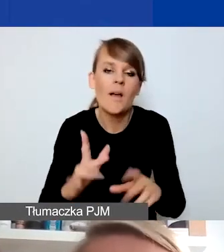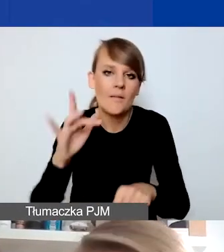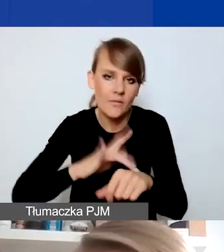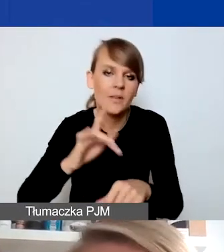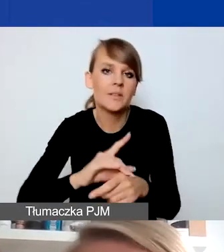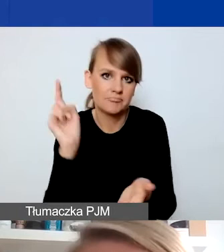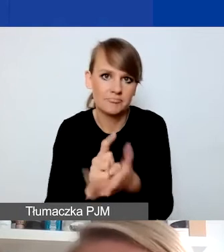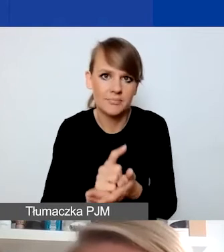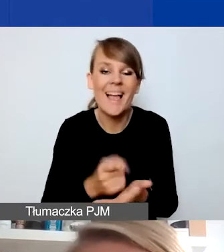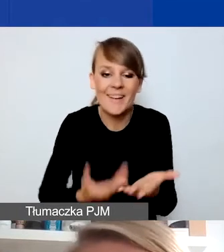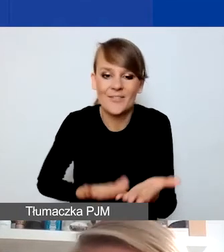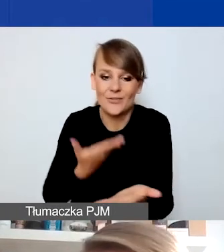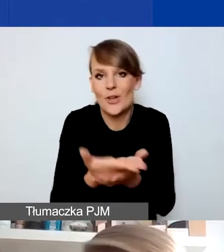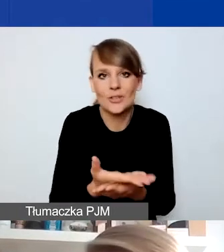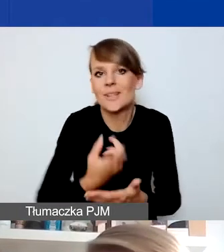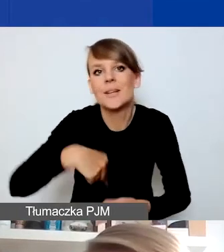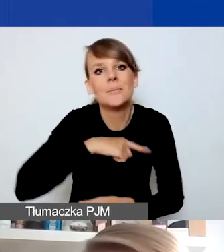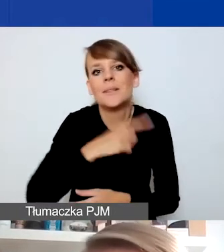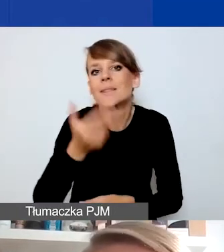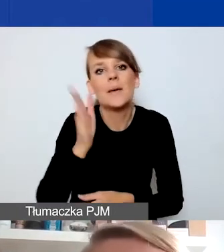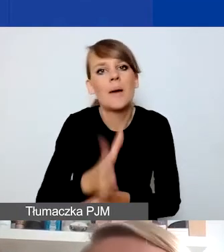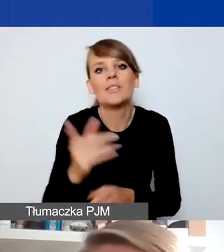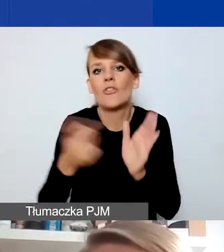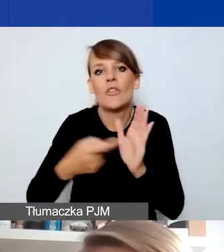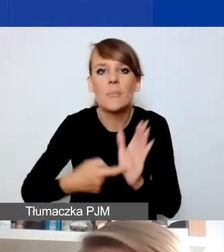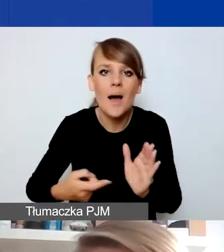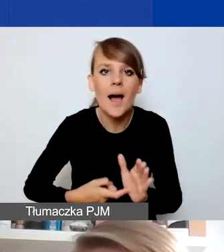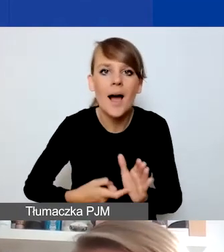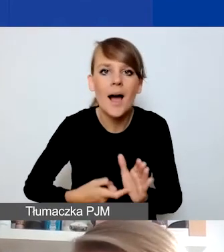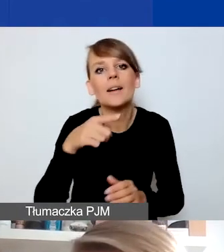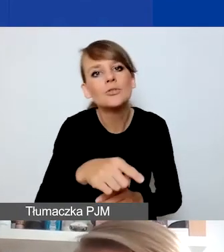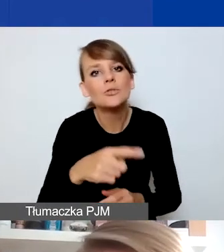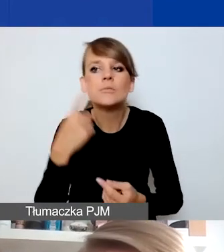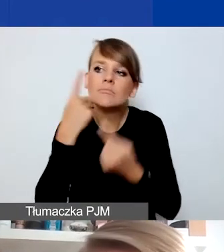We wniosku nie będziemy wymagać tego, żebyście pisali o tym, jak chcecie zapewnić trwałość.